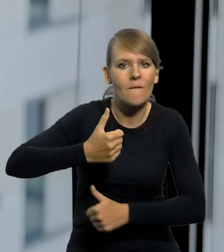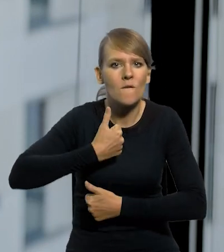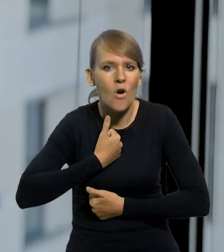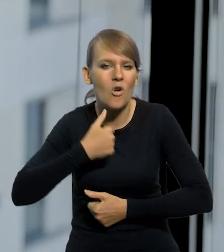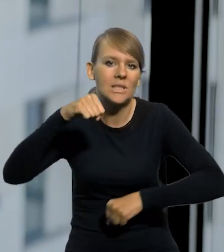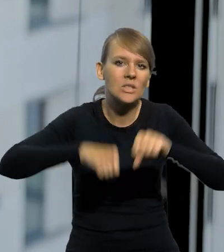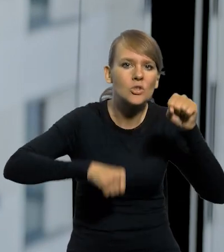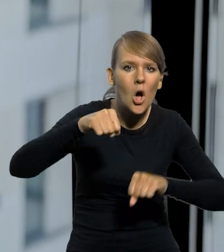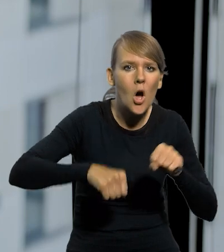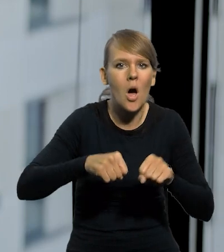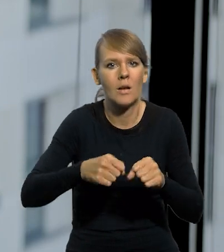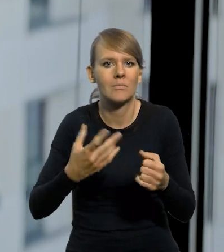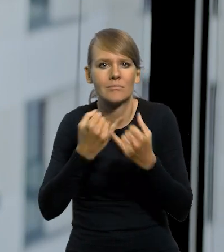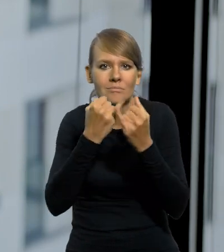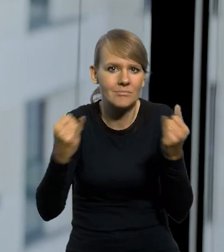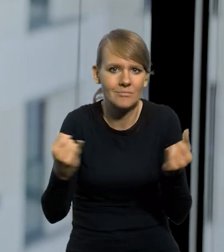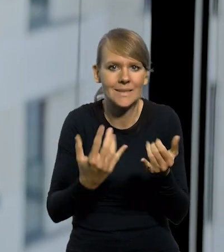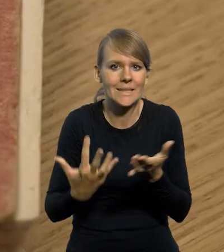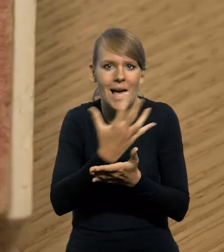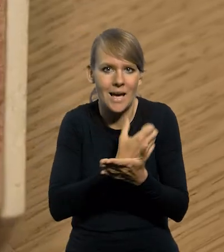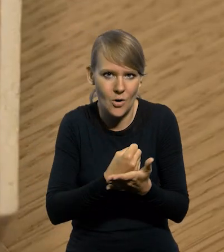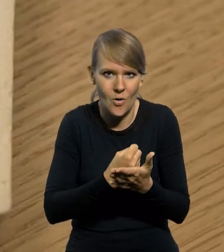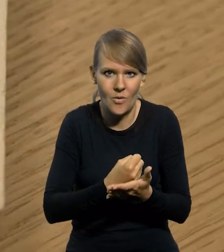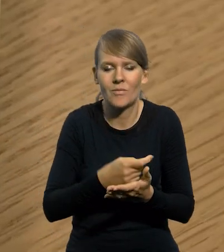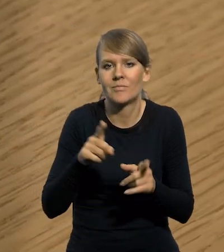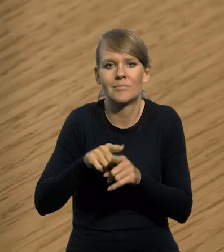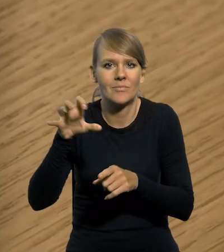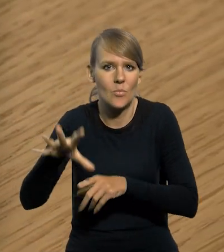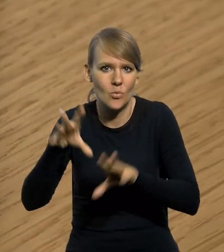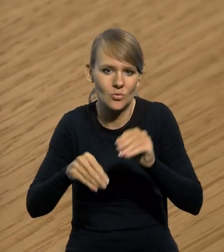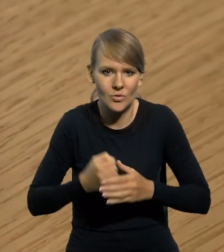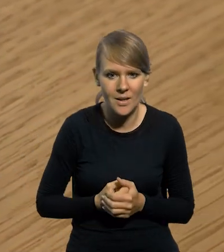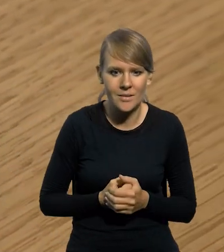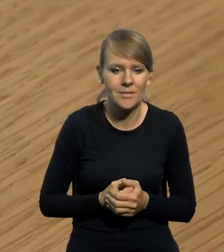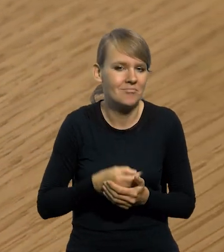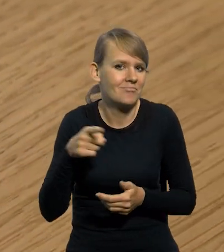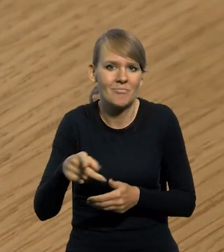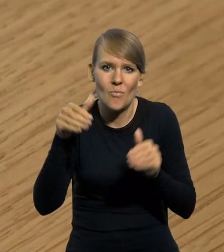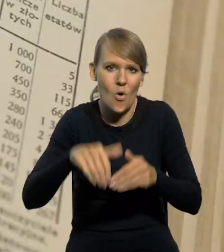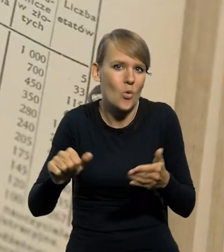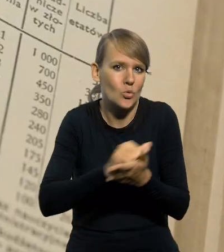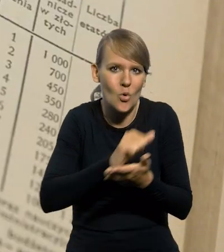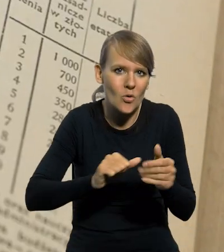sędziowie ile zarabiają i wszystkie to tzw. dzisiaj budżetówka. Nie było już inflacji, po prostu można było drukować to z roku na rok.